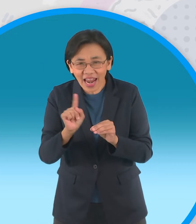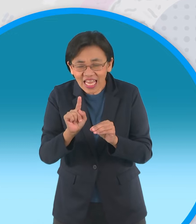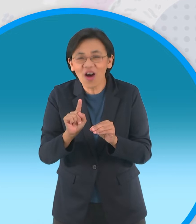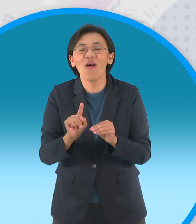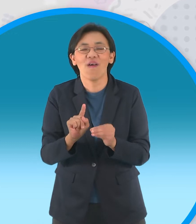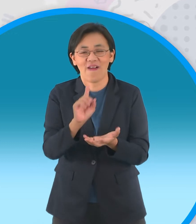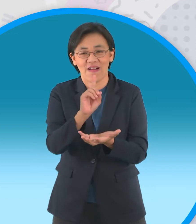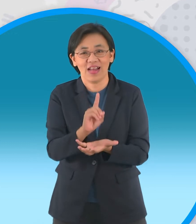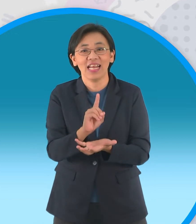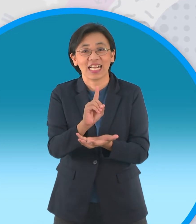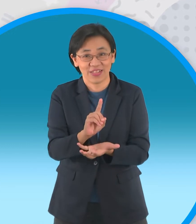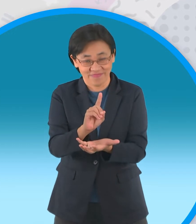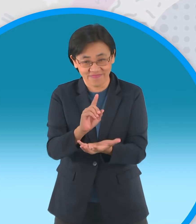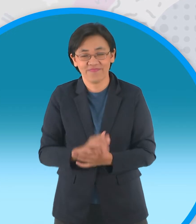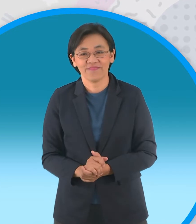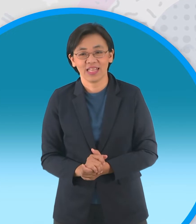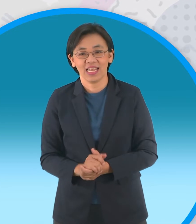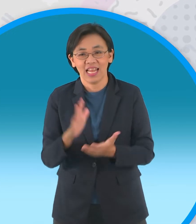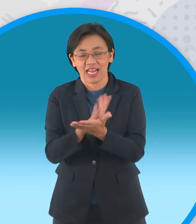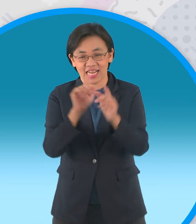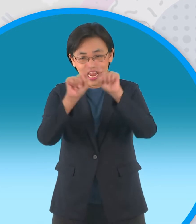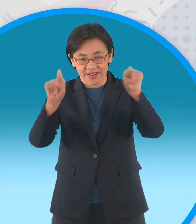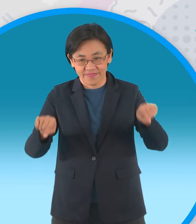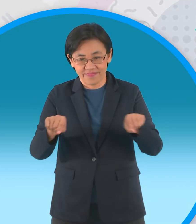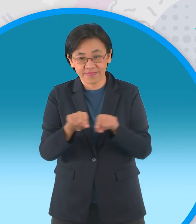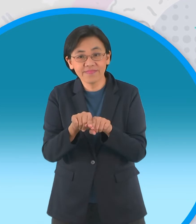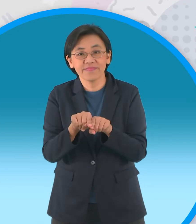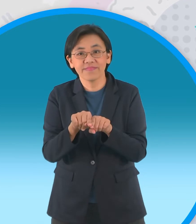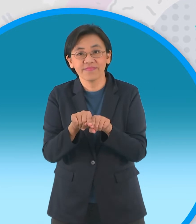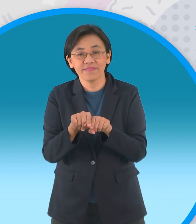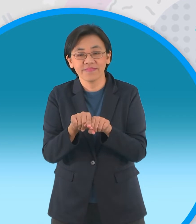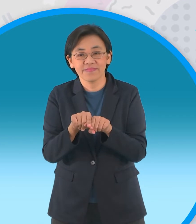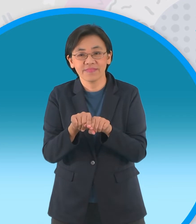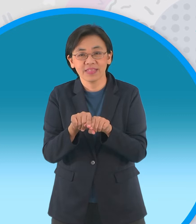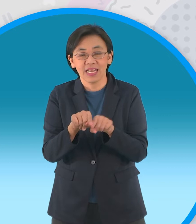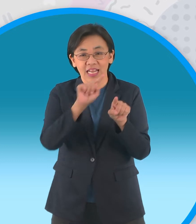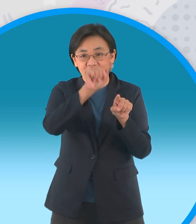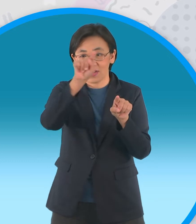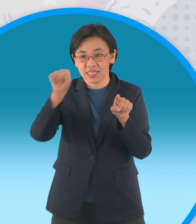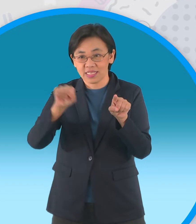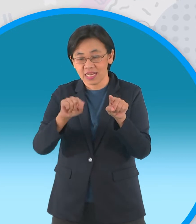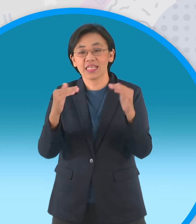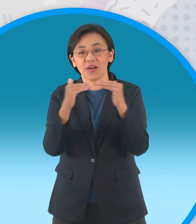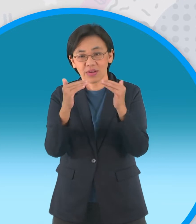เริ่มจากกระดาษสี่เหลี่ยมจัตุรัสพับครึ่งนะครับ